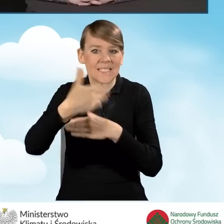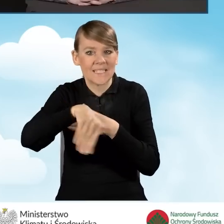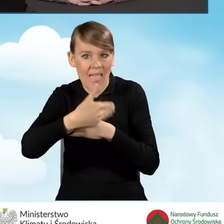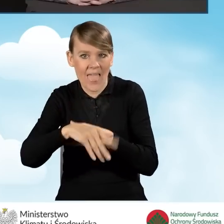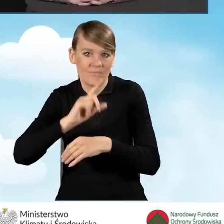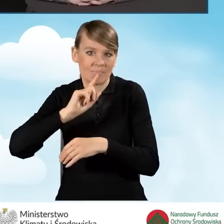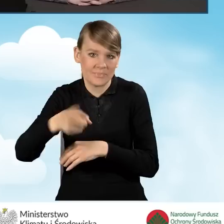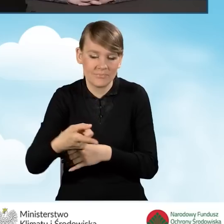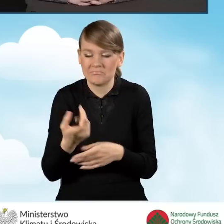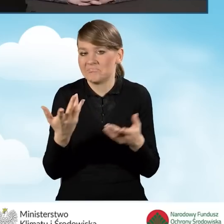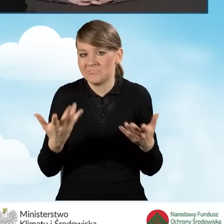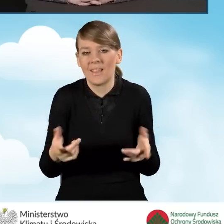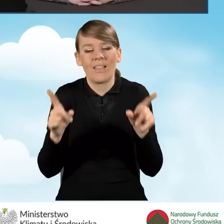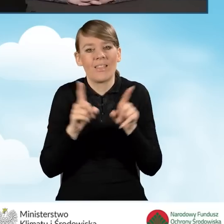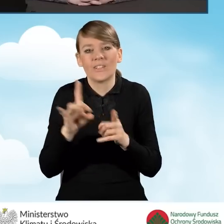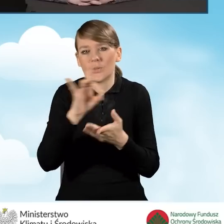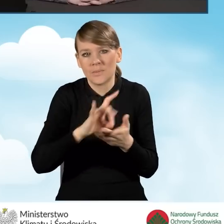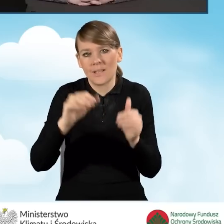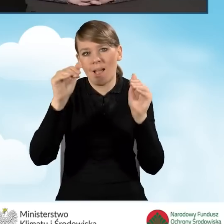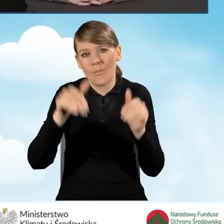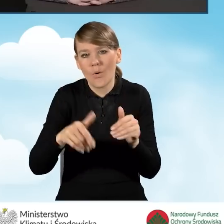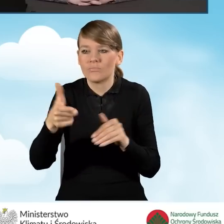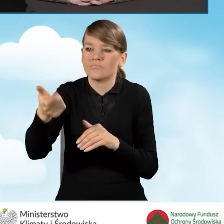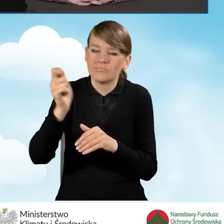Gmina może zatrudnić kogoś na umowę zlecenie.